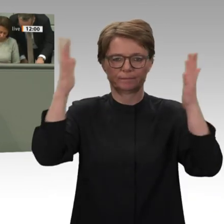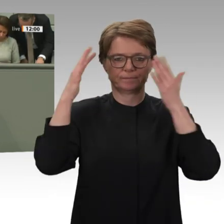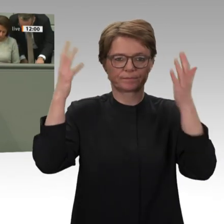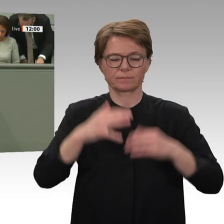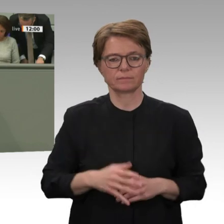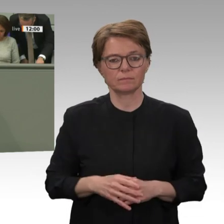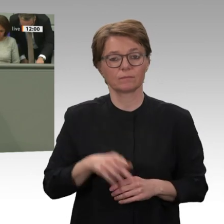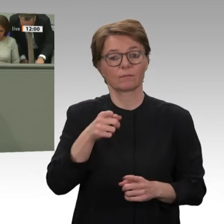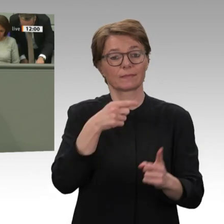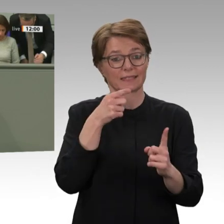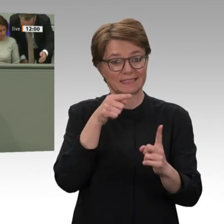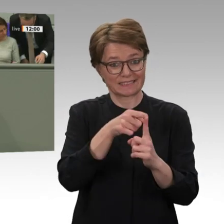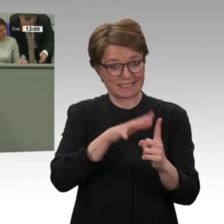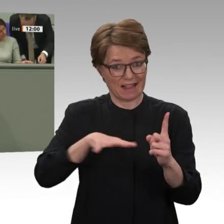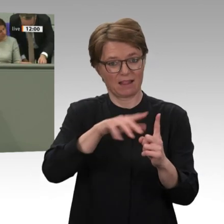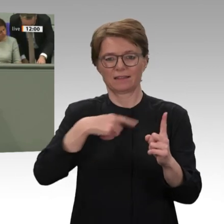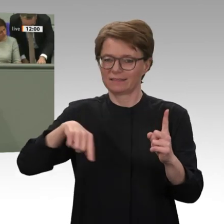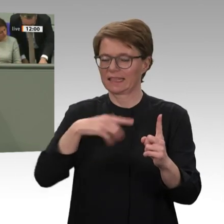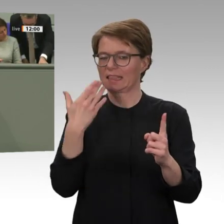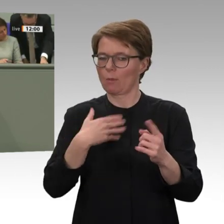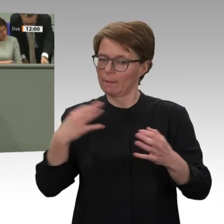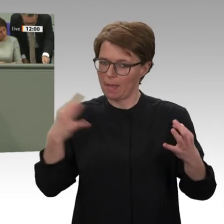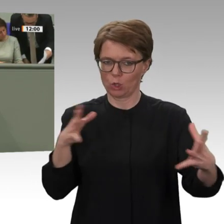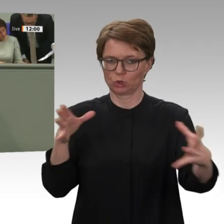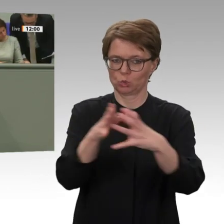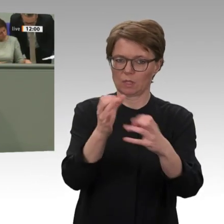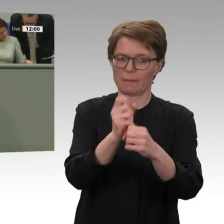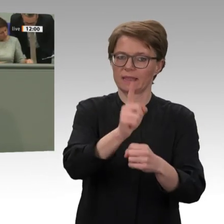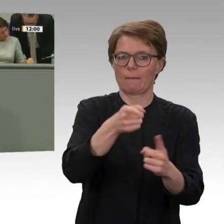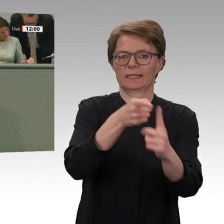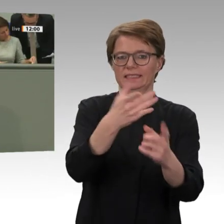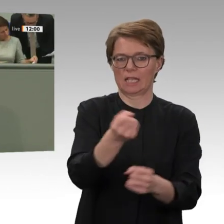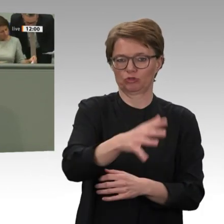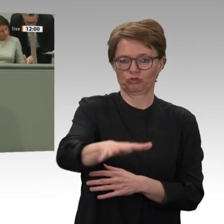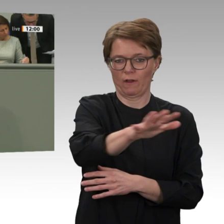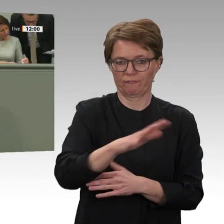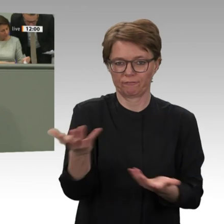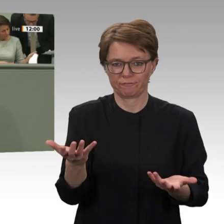Union, die das Regime von al-Baschir als Stabilitätsanker bei der Eindämmung und